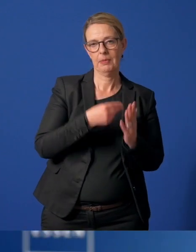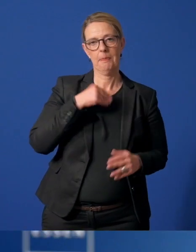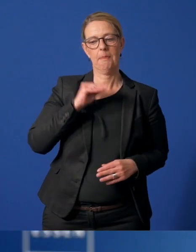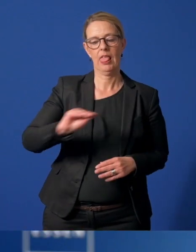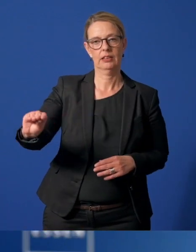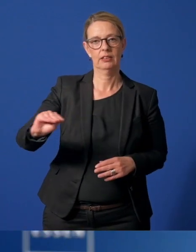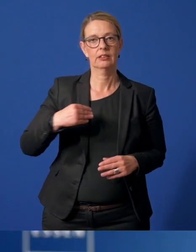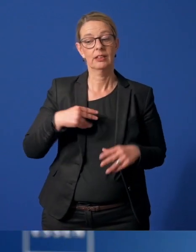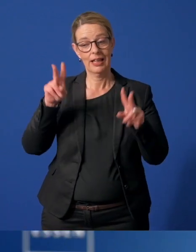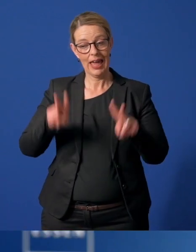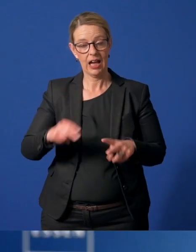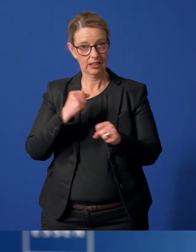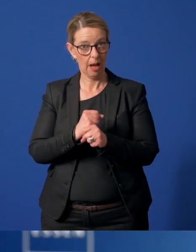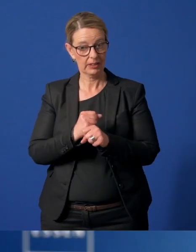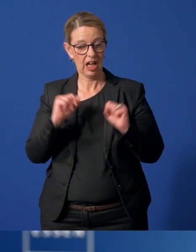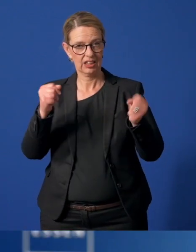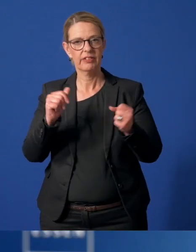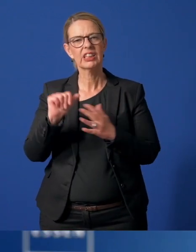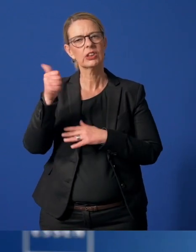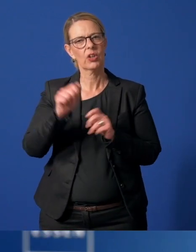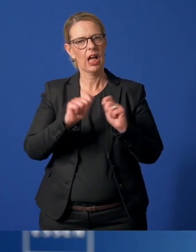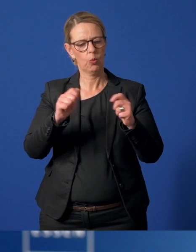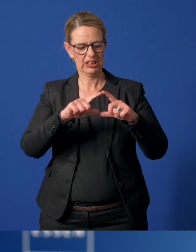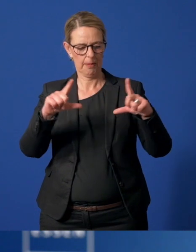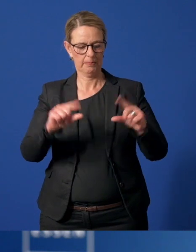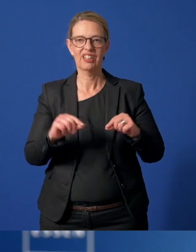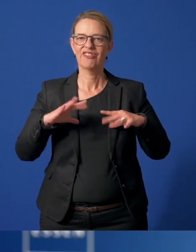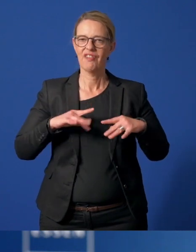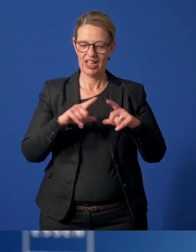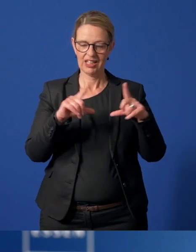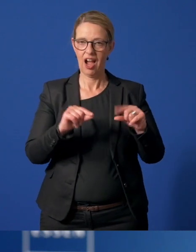Wir stellen den aktiven Ehrenamtlichen die Sonderausgabe der Essener Freiwilligenkarte